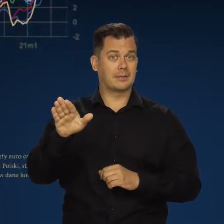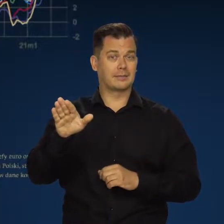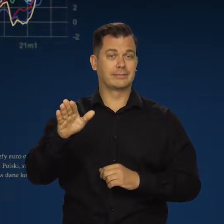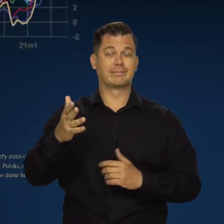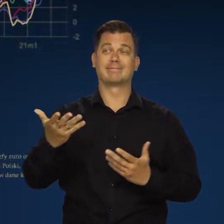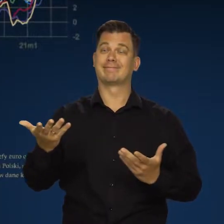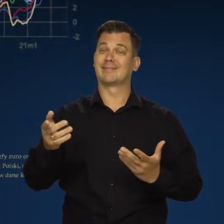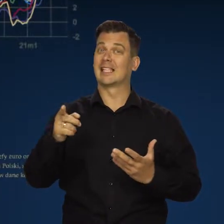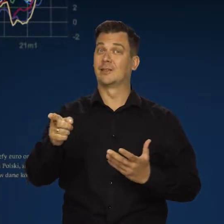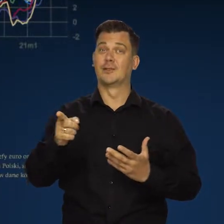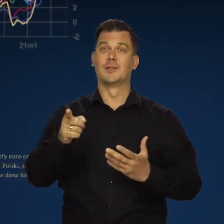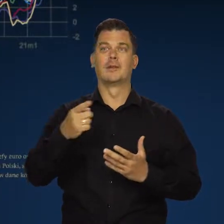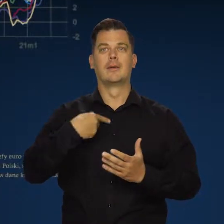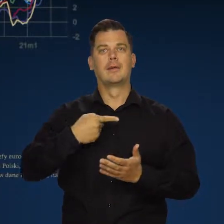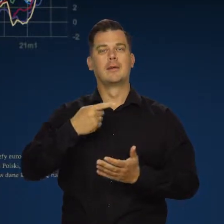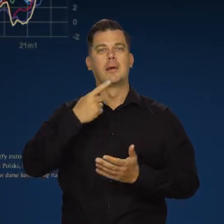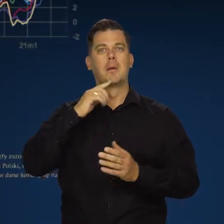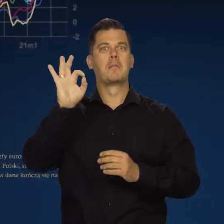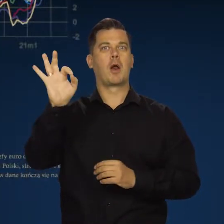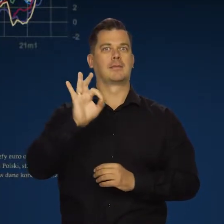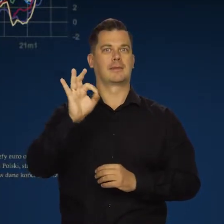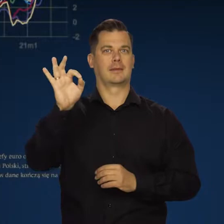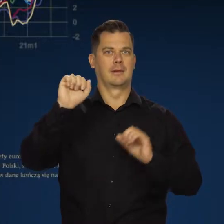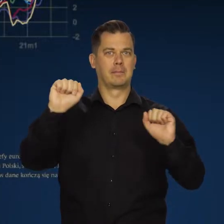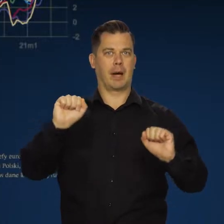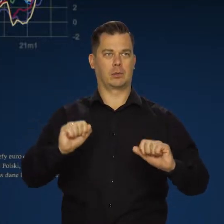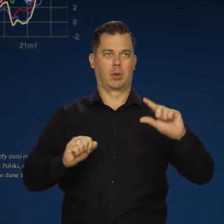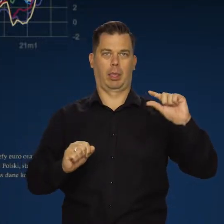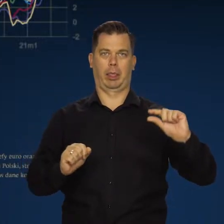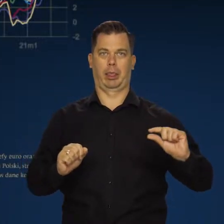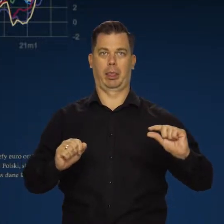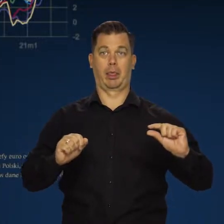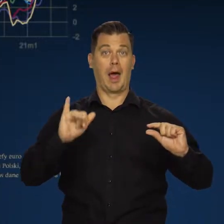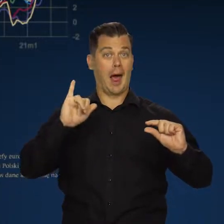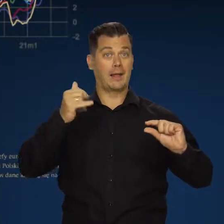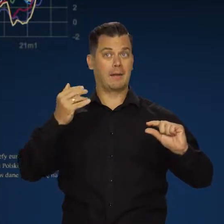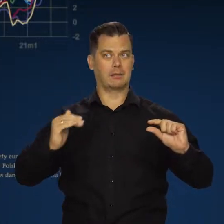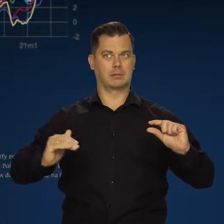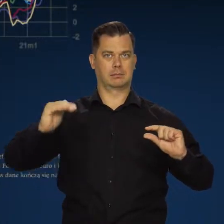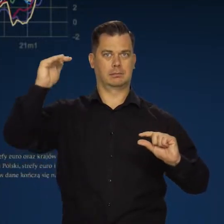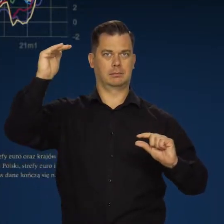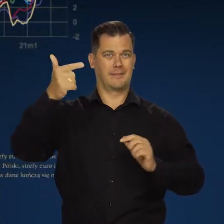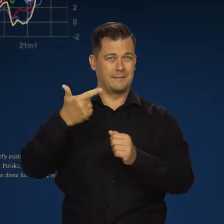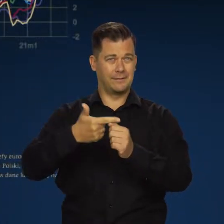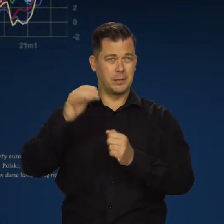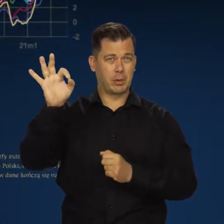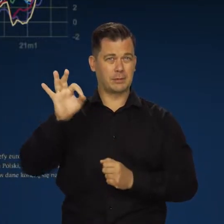mają bardzo niskie stopy procentowe, a jednocześnie inflację powyżej 20%.